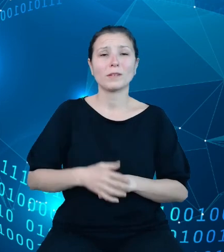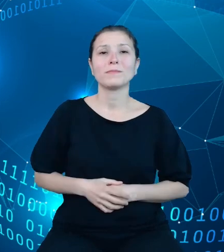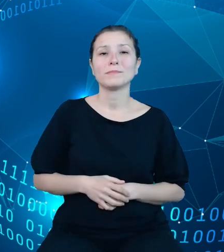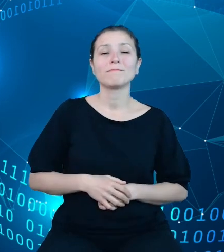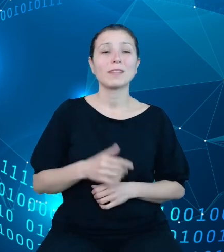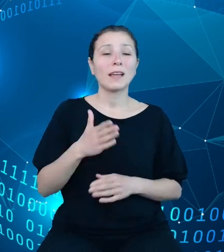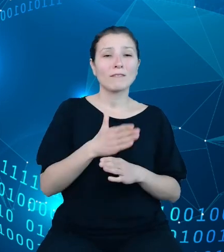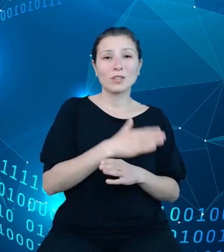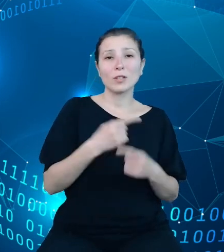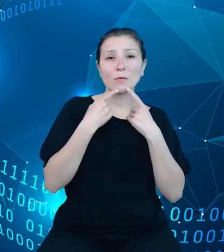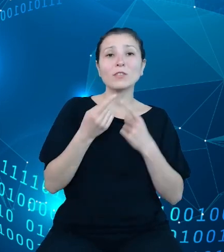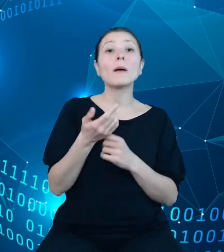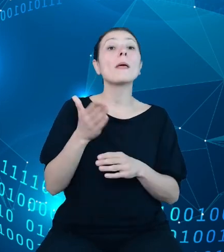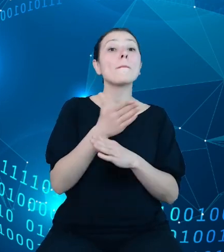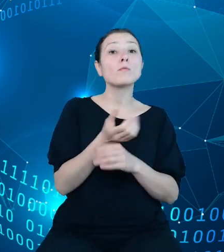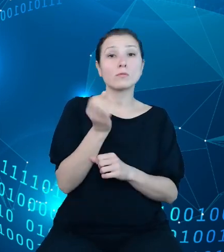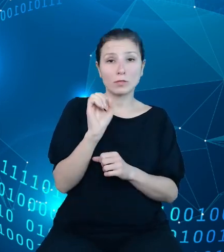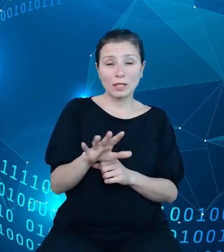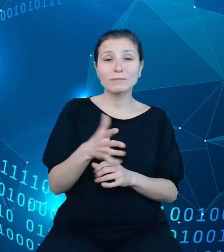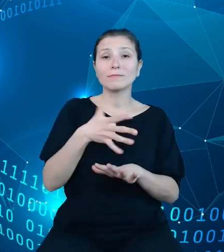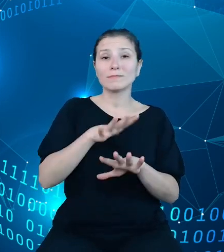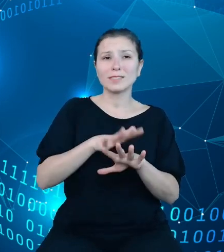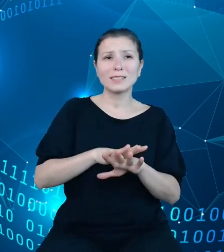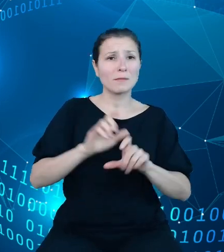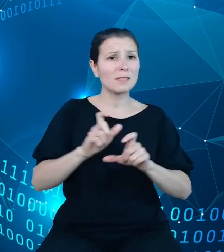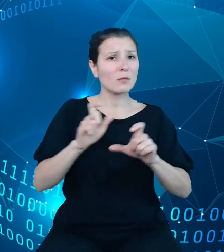slajdzie, system jest ciągle rozwijany, w związku z czym